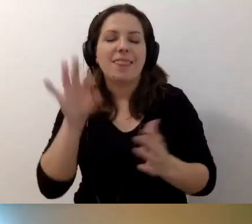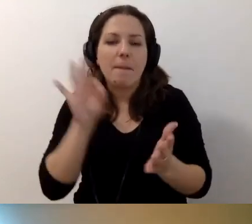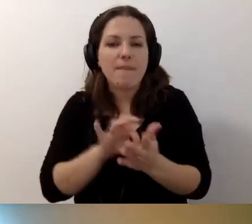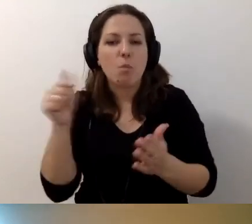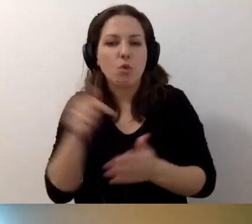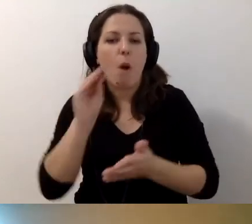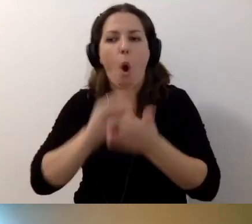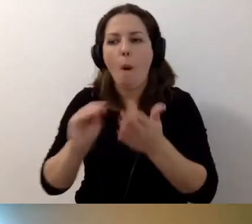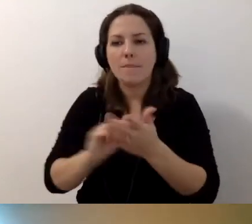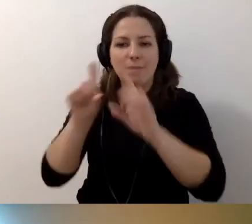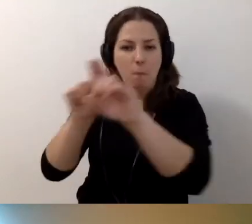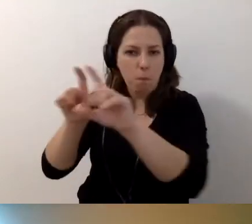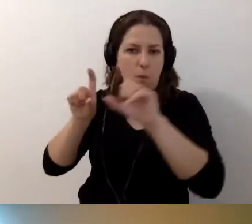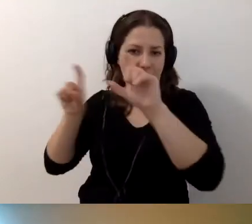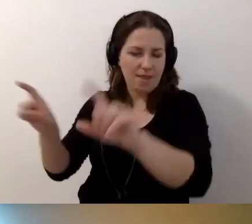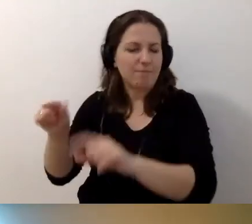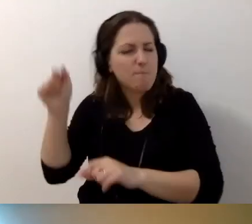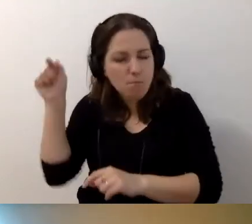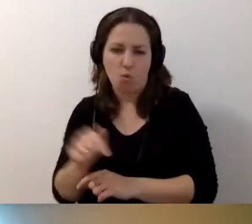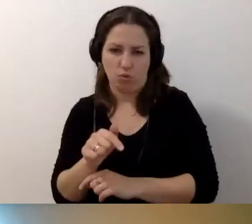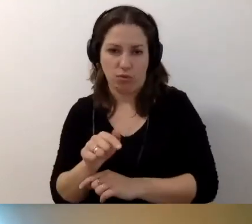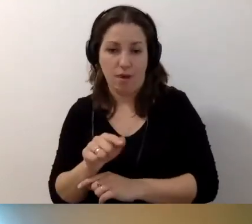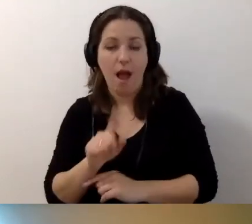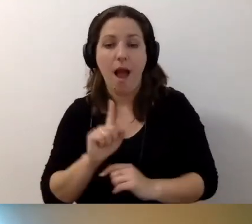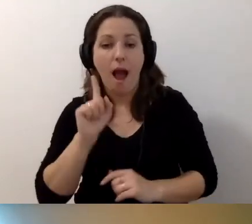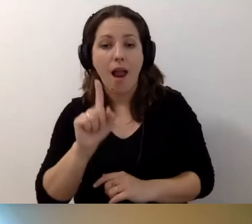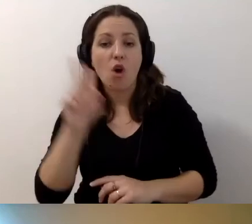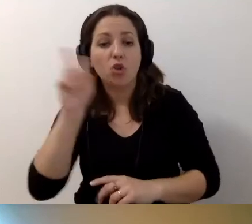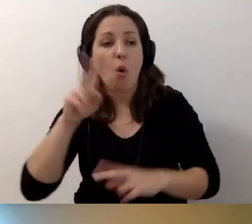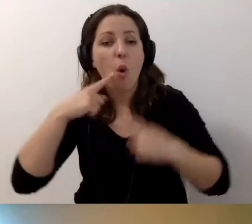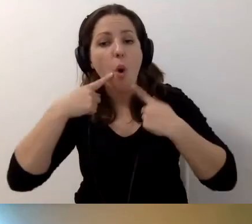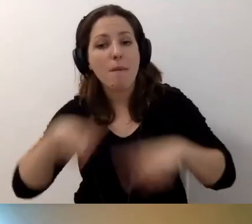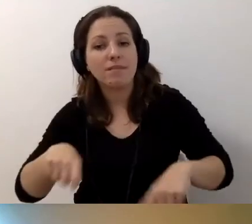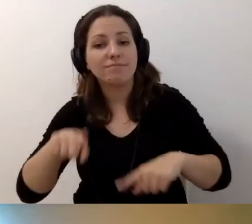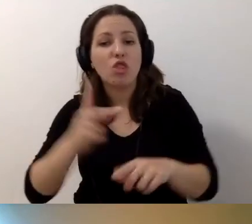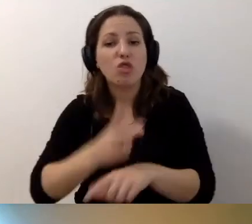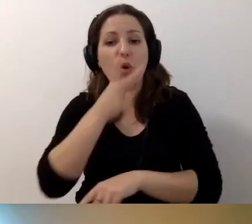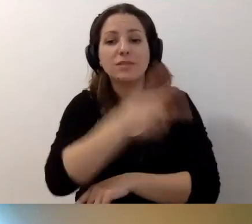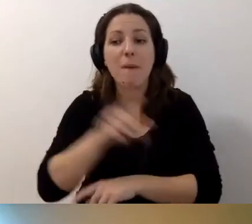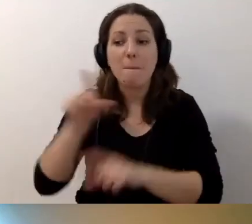Opis musi się pojawić. Kto odpowiada za wprowadzanie dostępności w budynku?